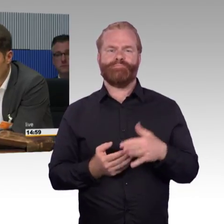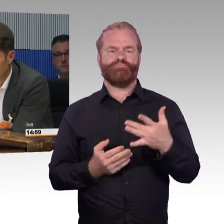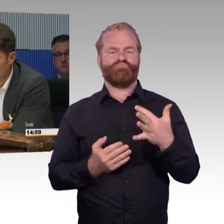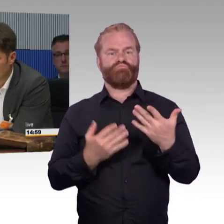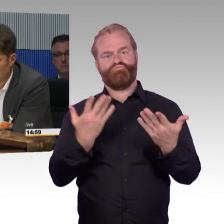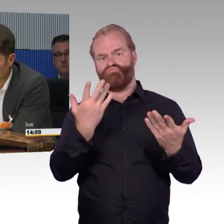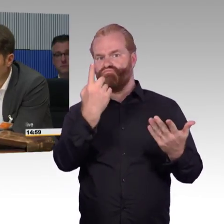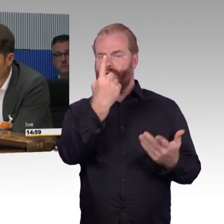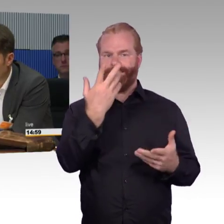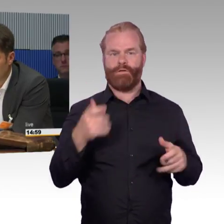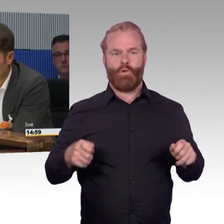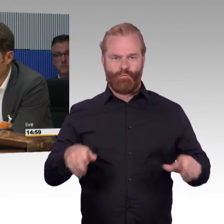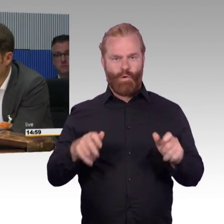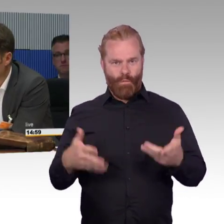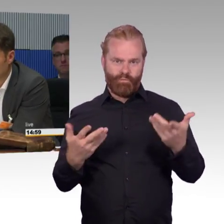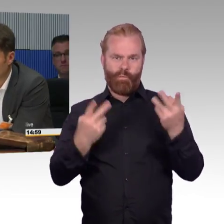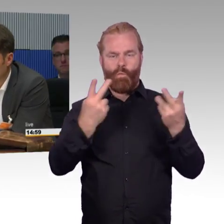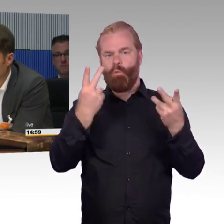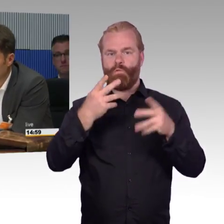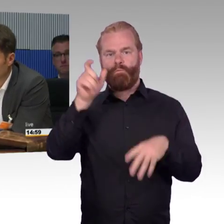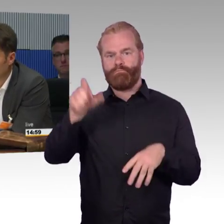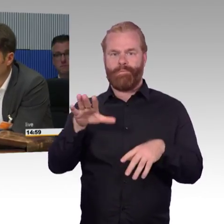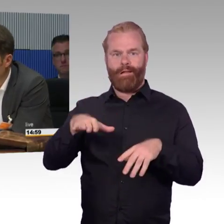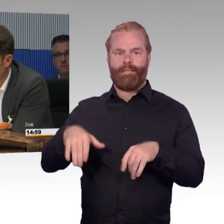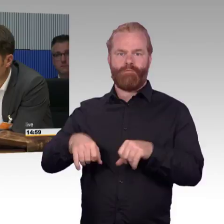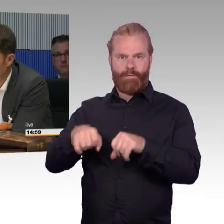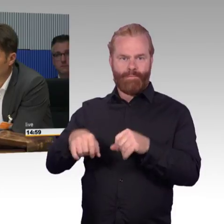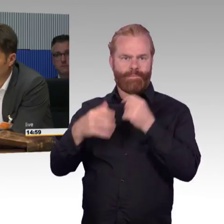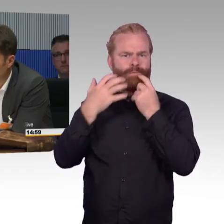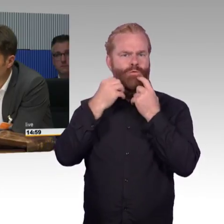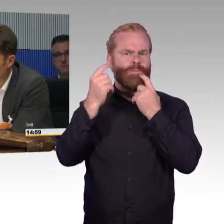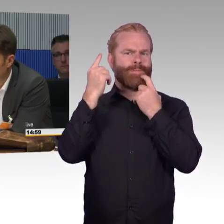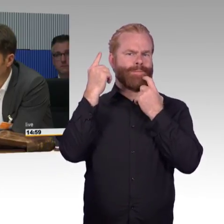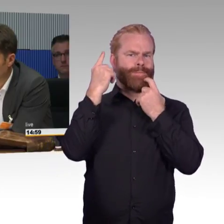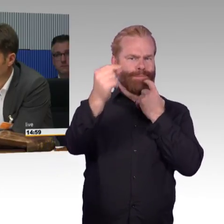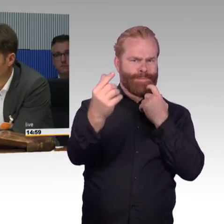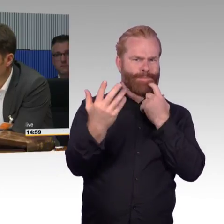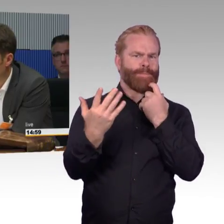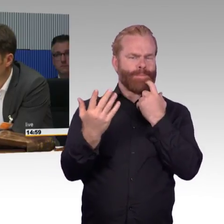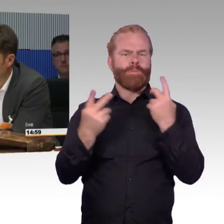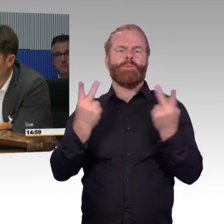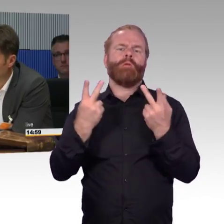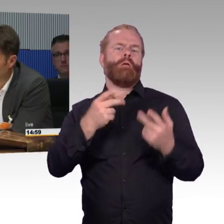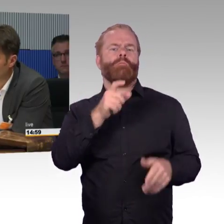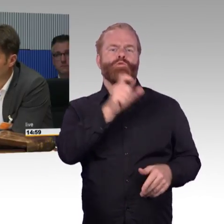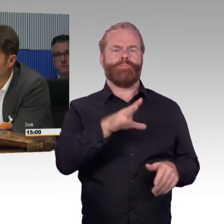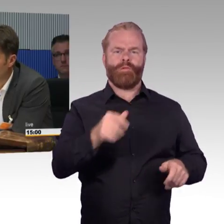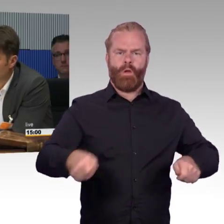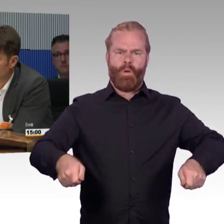Dann gehen die von zuhause aus weg, gehen vielleicht in den Bus, in die Straßenbahn, steigen dann wieder um, steigen in den Zug, steigen vielleicht unterwegs auf der Strecke ein- oder zweimal um,